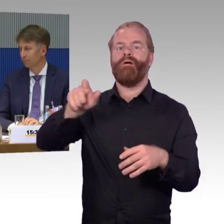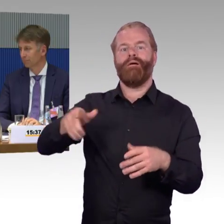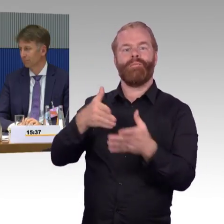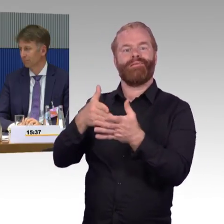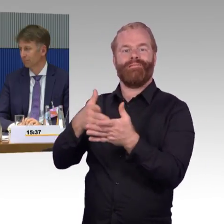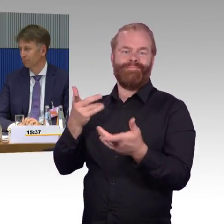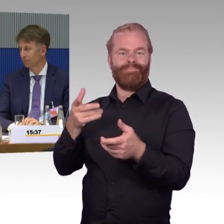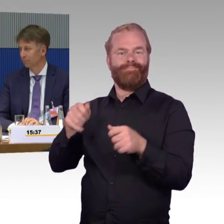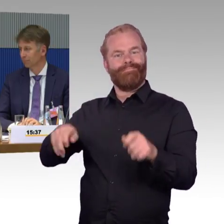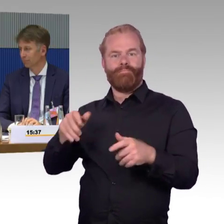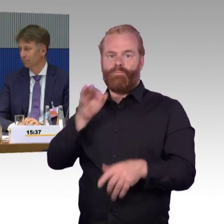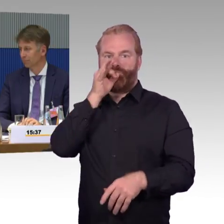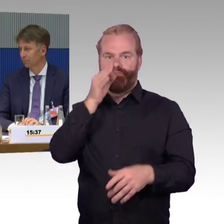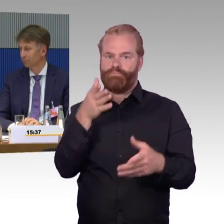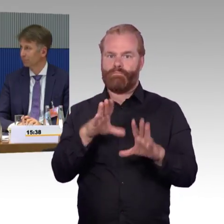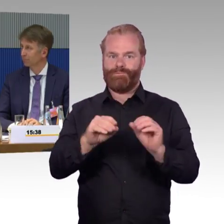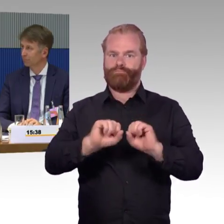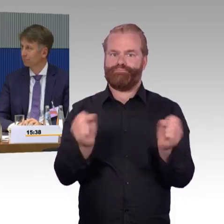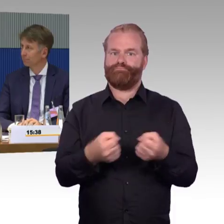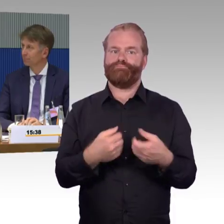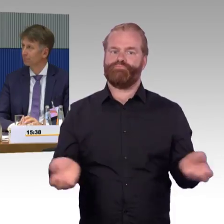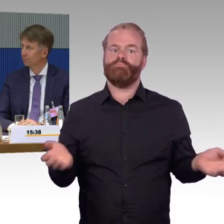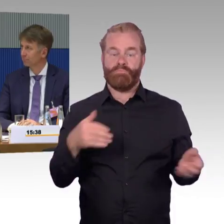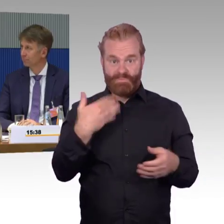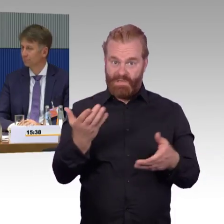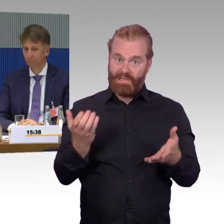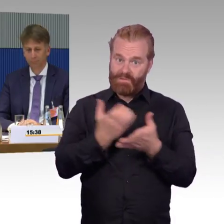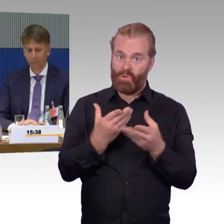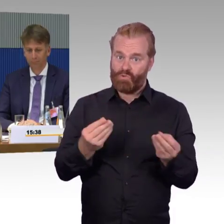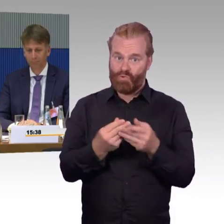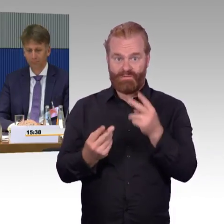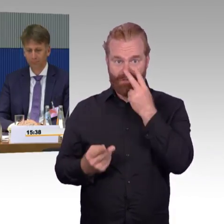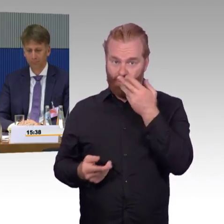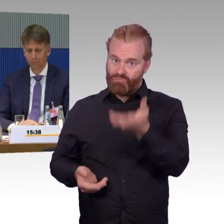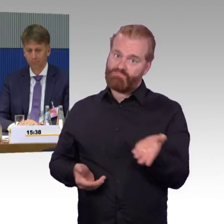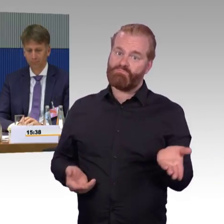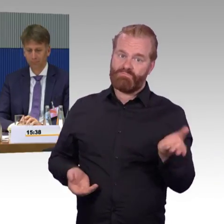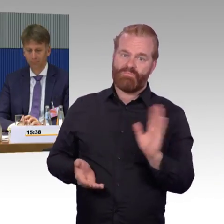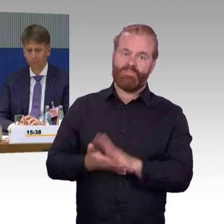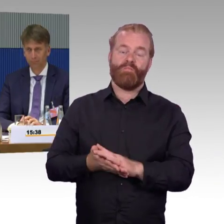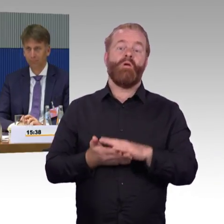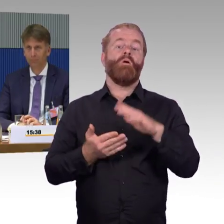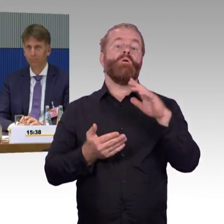Ich kann das aus meinem Bundesland sagen, Singen. Singen ist ja jetzt nicht so eine kleine Stadt, wenn dann natürlich der Austausch und die Reparatur eines Aufzugs